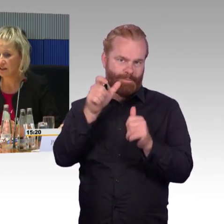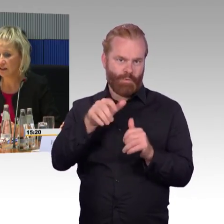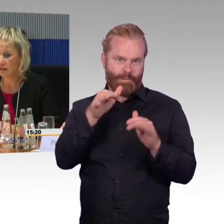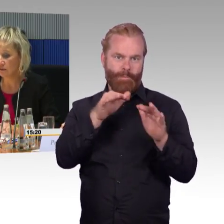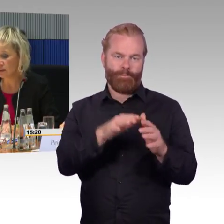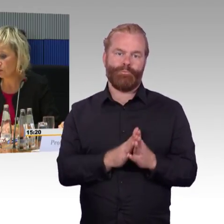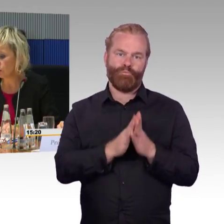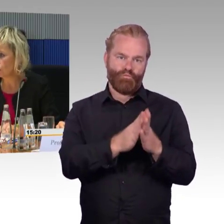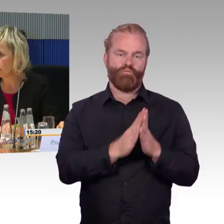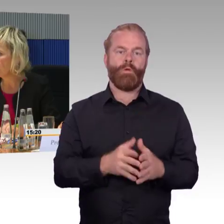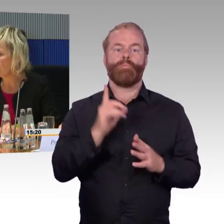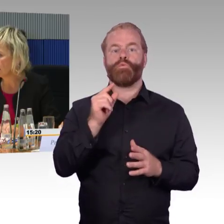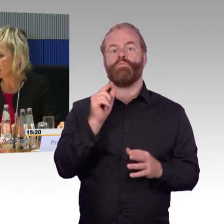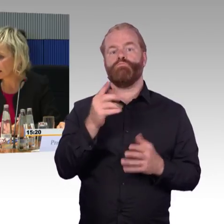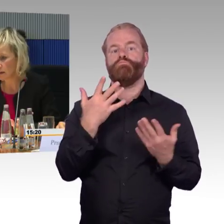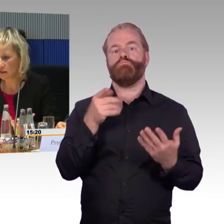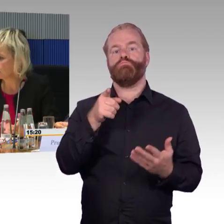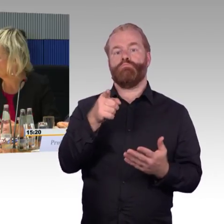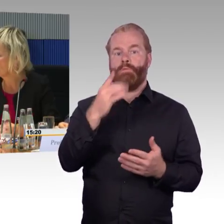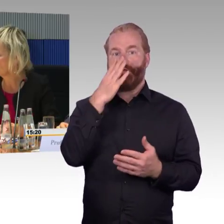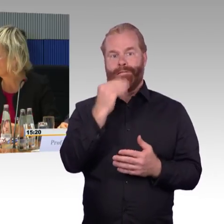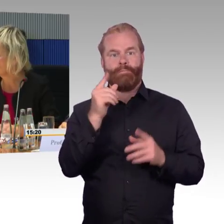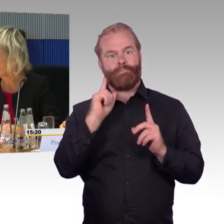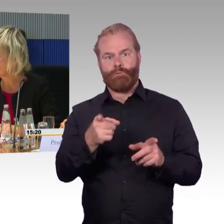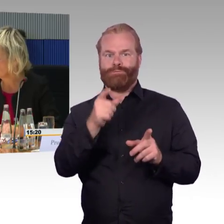dann wird der Rollstuhlfahrer in aller Regel vom THW,